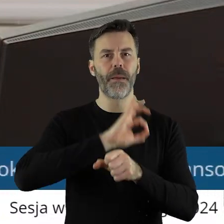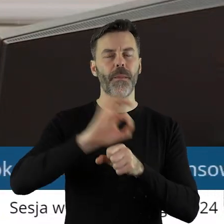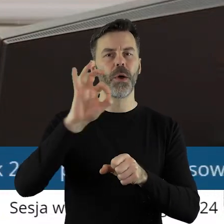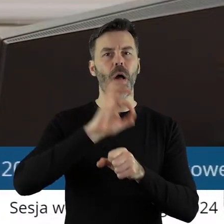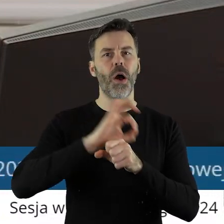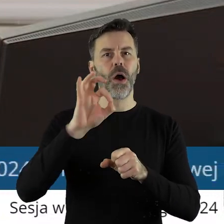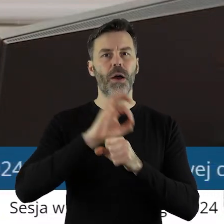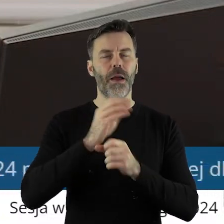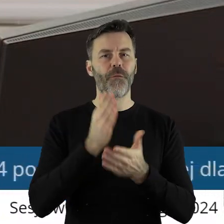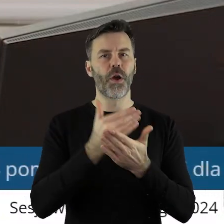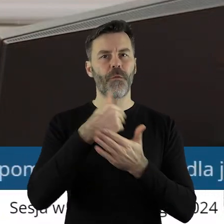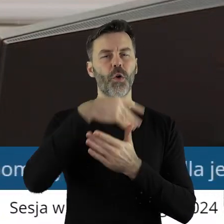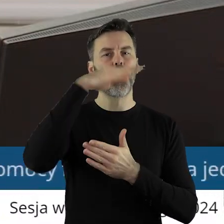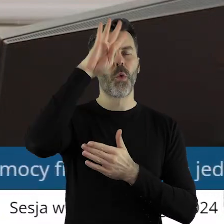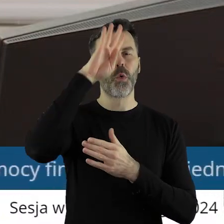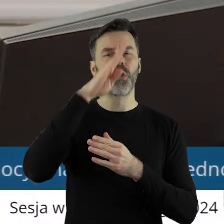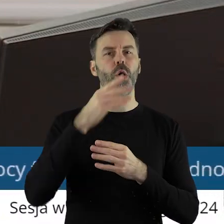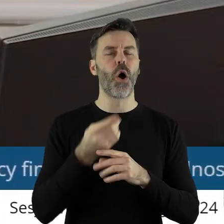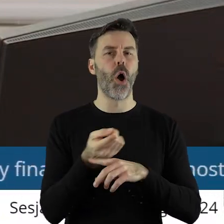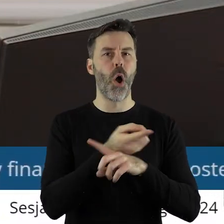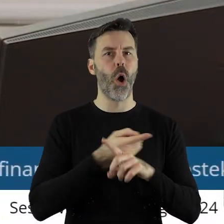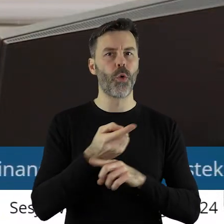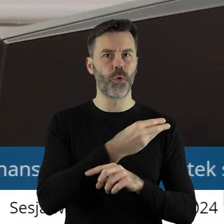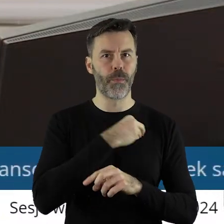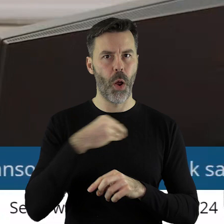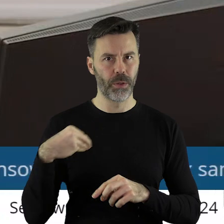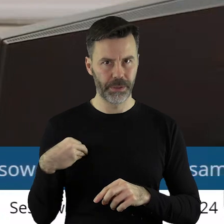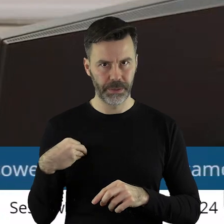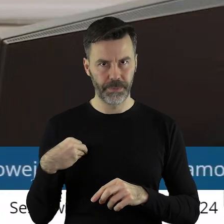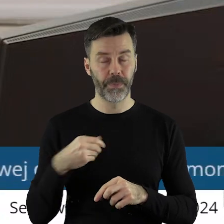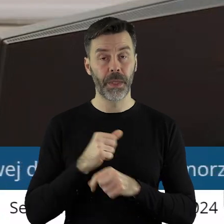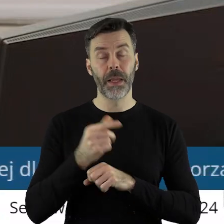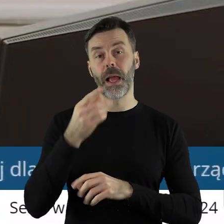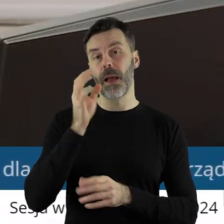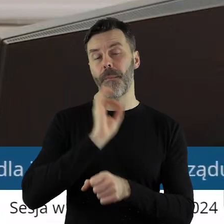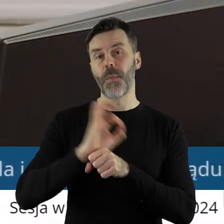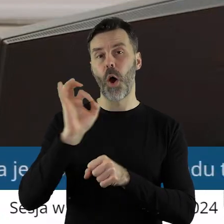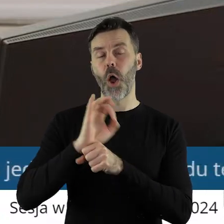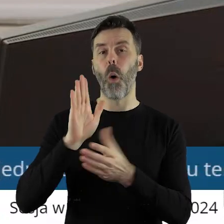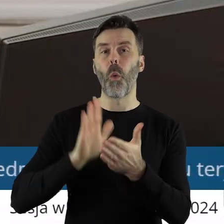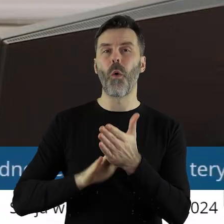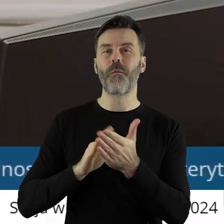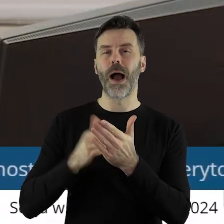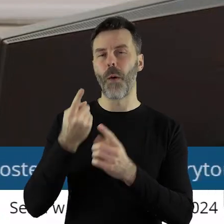Ogrodem Polski-Ogrody przyjazne naturze. Projekt uchwały został pozytywnie zaopiniowany